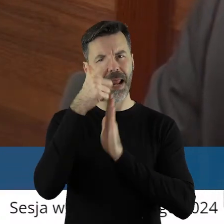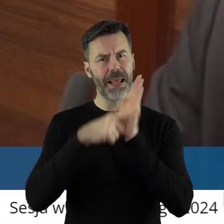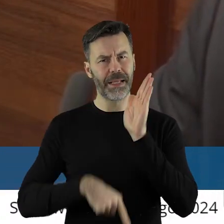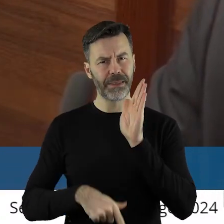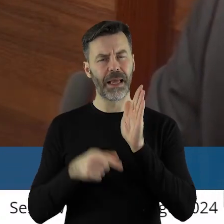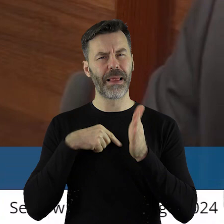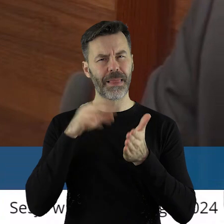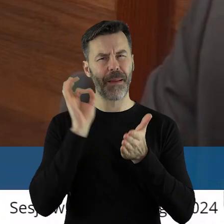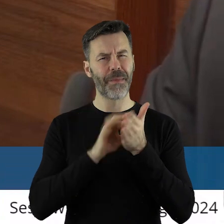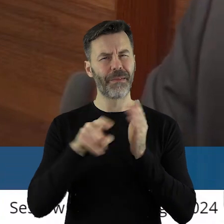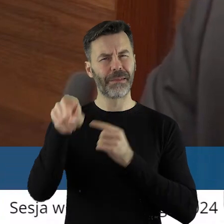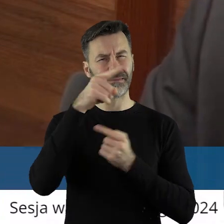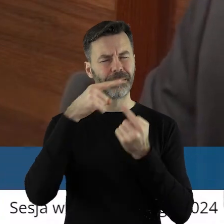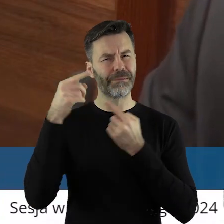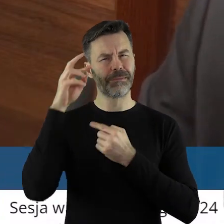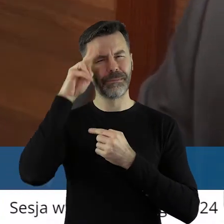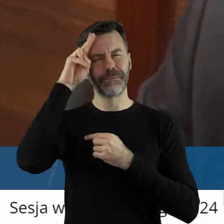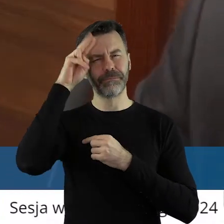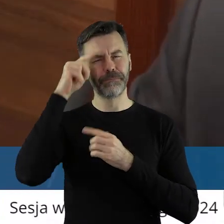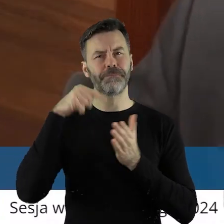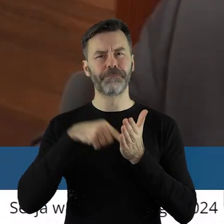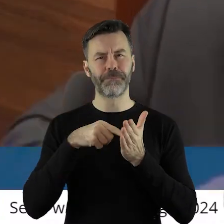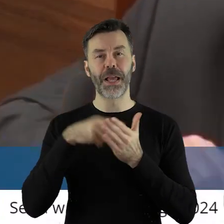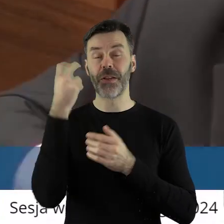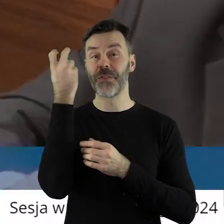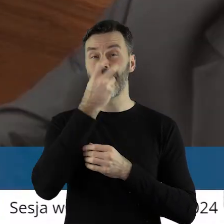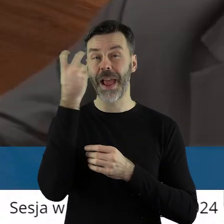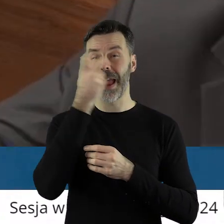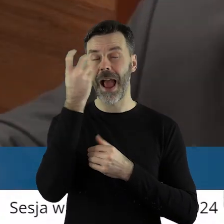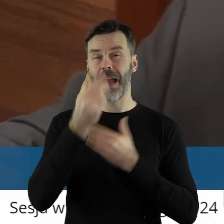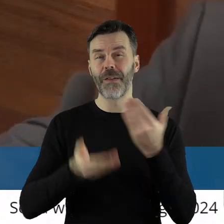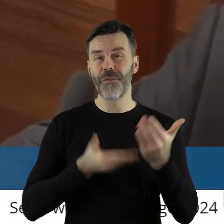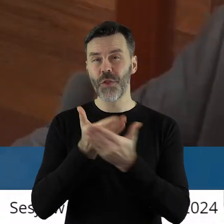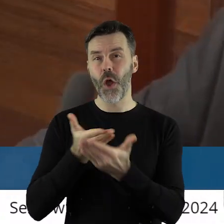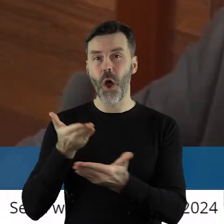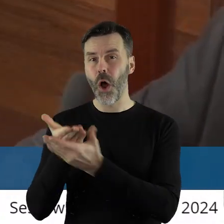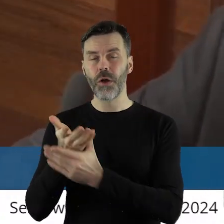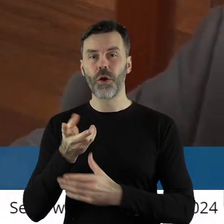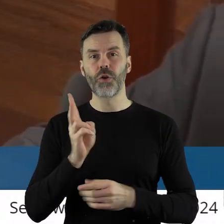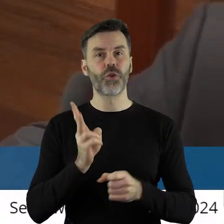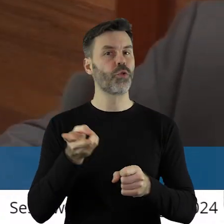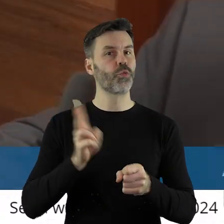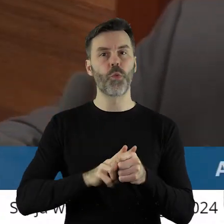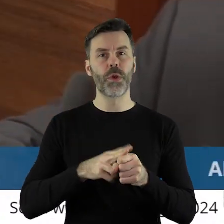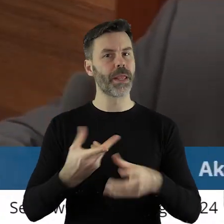się zapewne jestem zainteresowana wszystkimi wnioskami, które nie otrzymały dotacji,